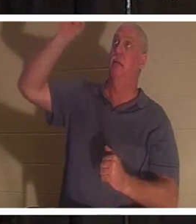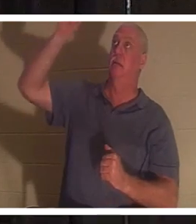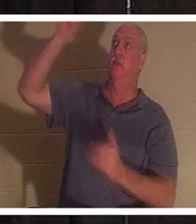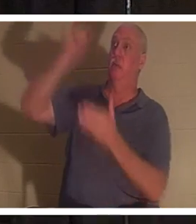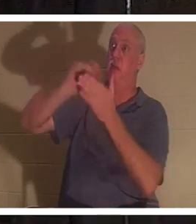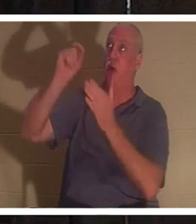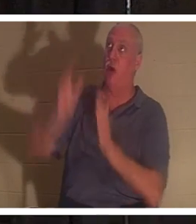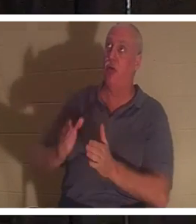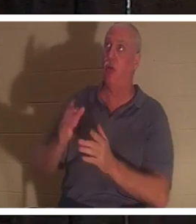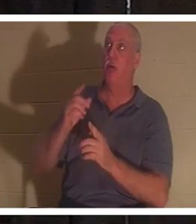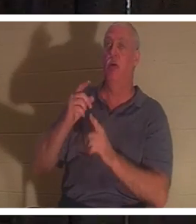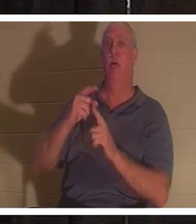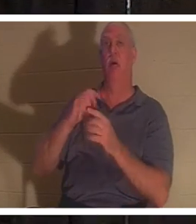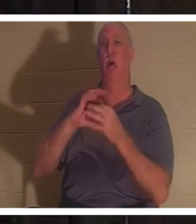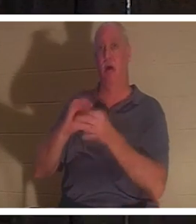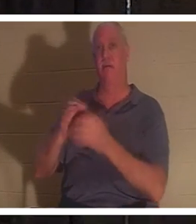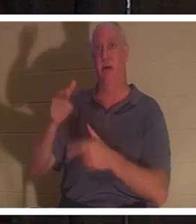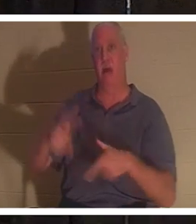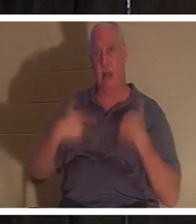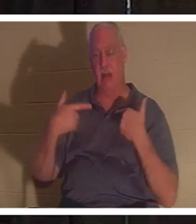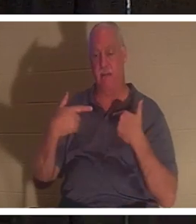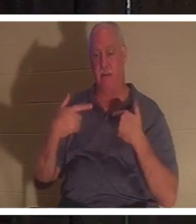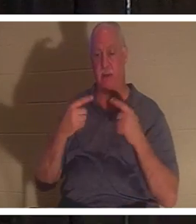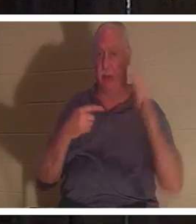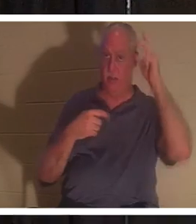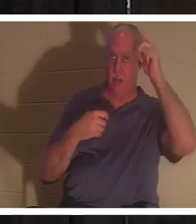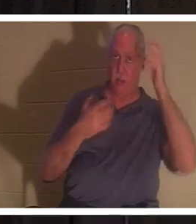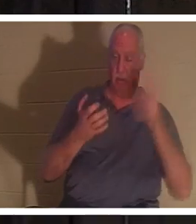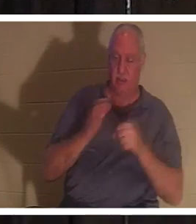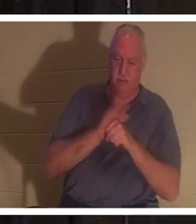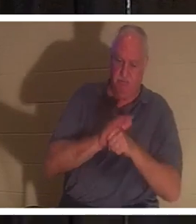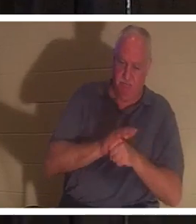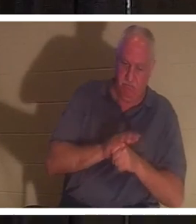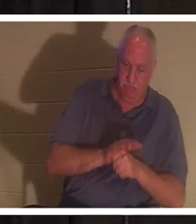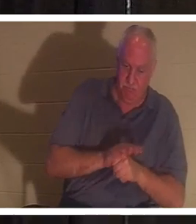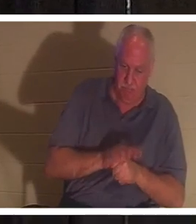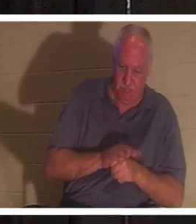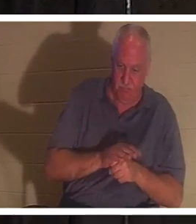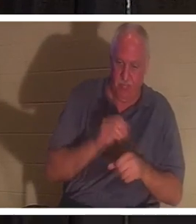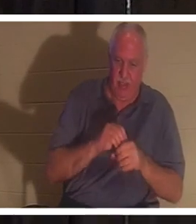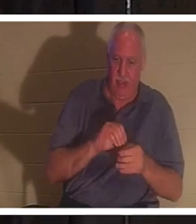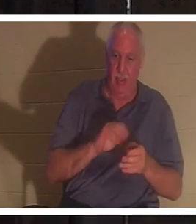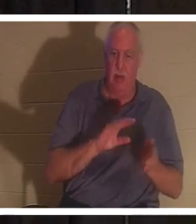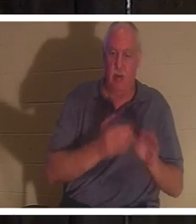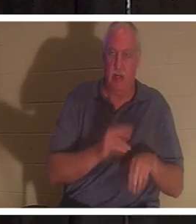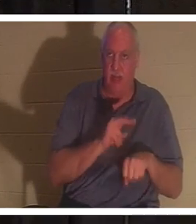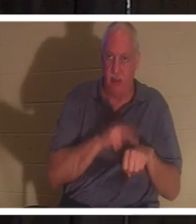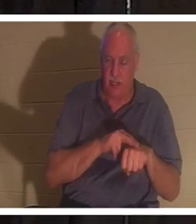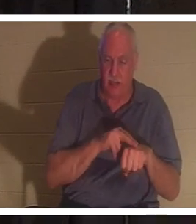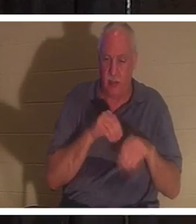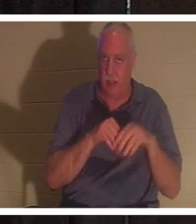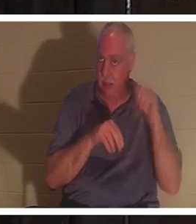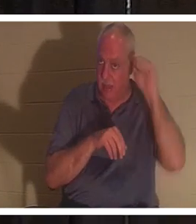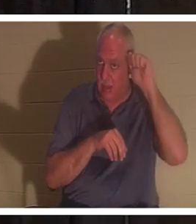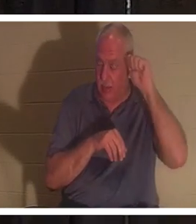जीवन का रचयिता है और शत्रु हमें आदम में हमारी मृत्यु प्रकृति में दबाए रखना चाहेगा। आदम में